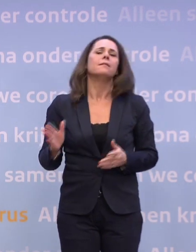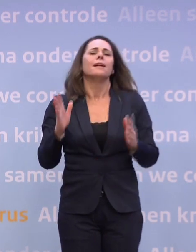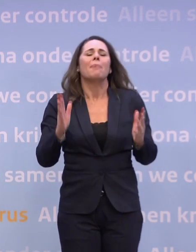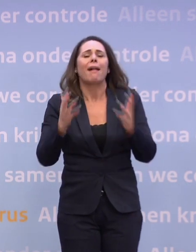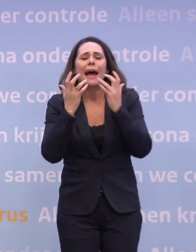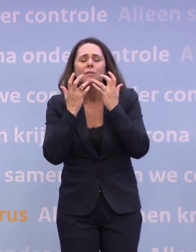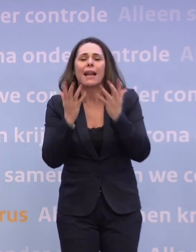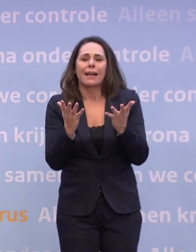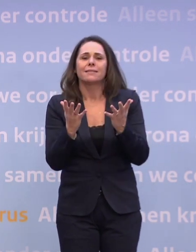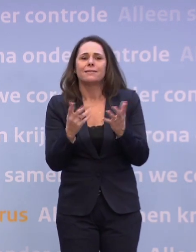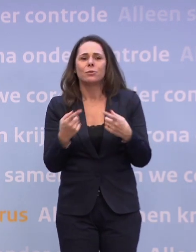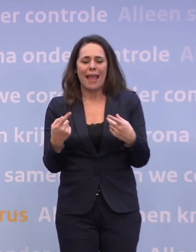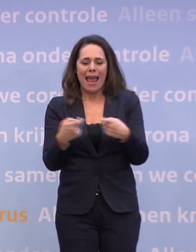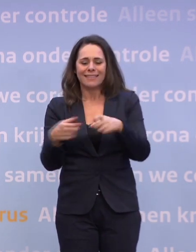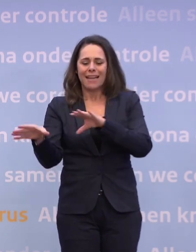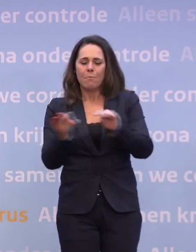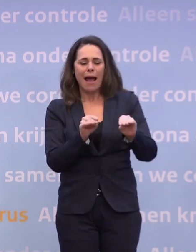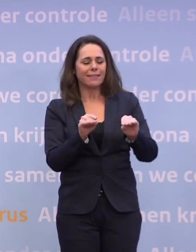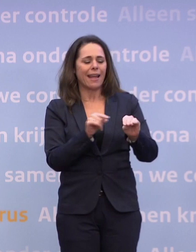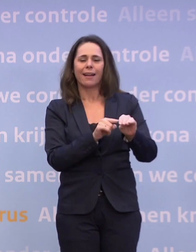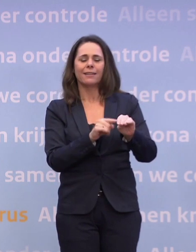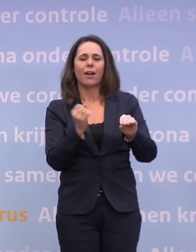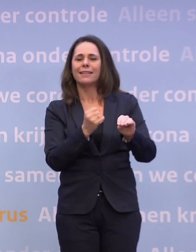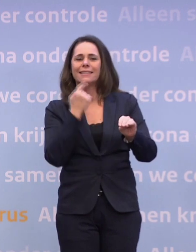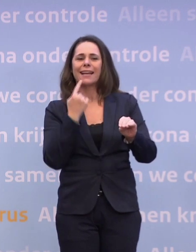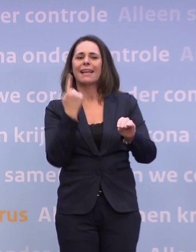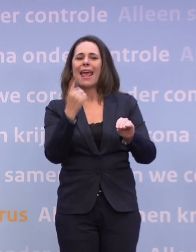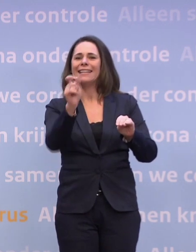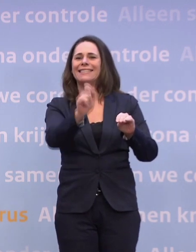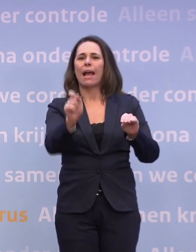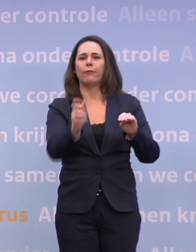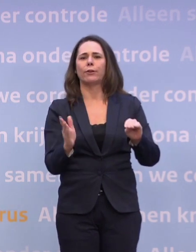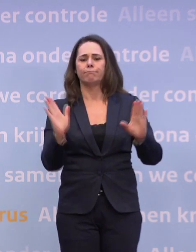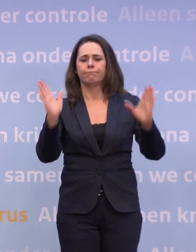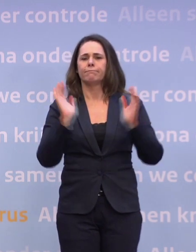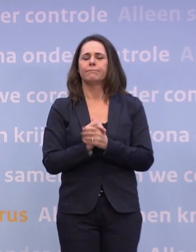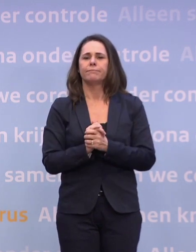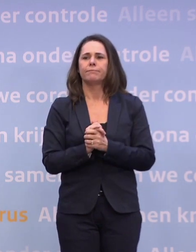Het nemen van extra maatregelen is niet op basis van één getal te prikken. We konden één getal noemen dat heel belangrijk is...